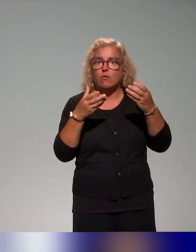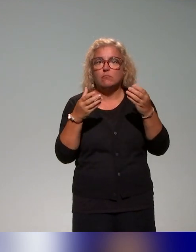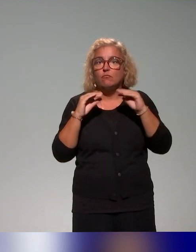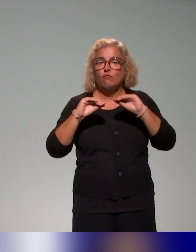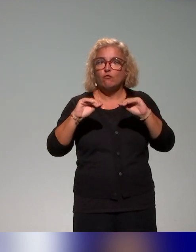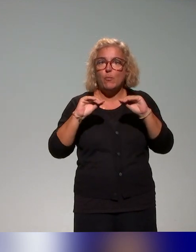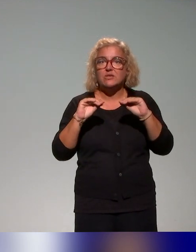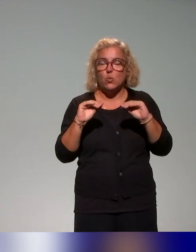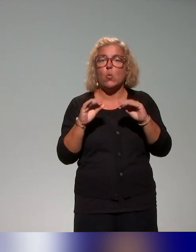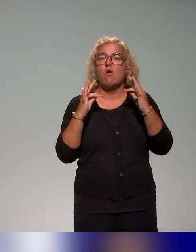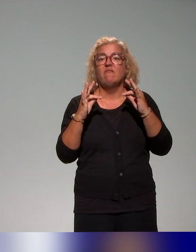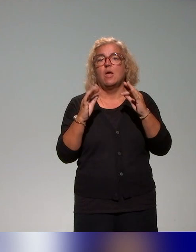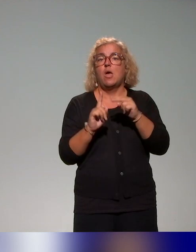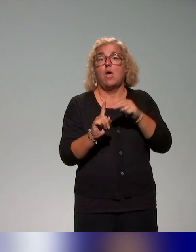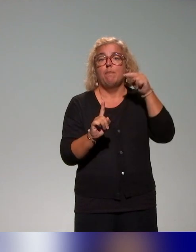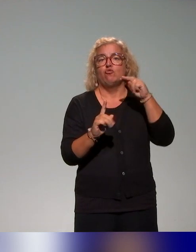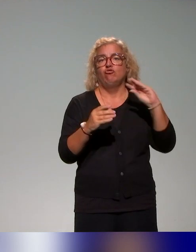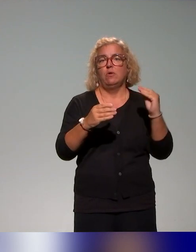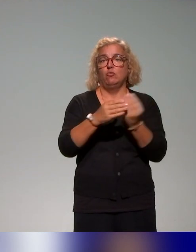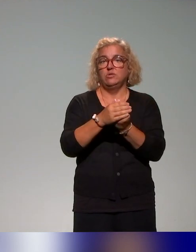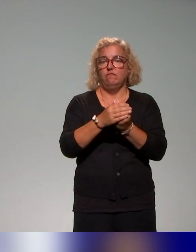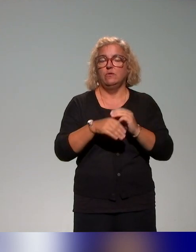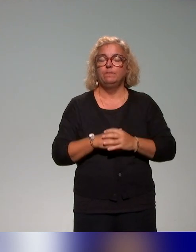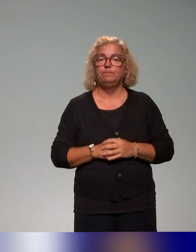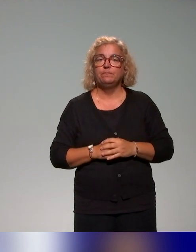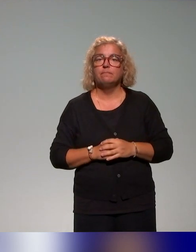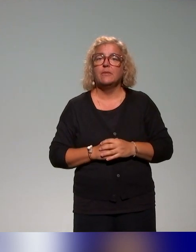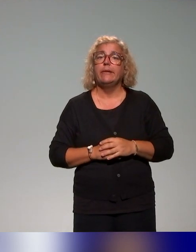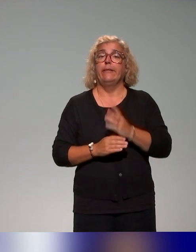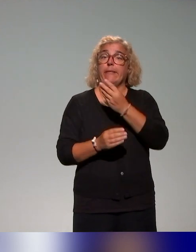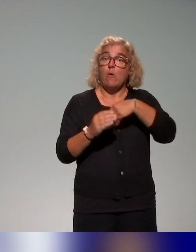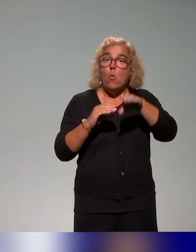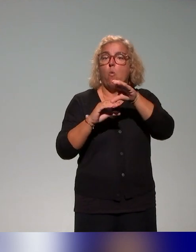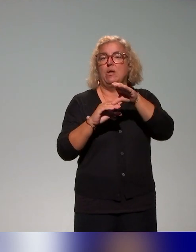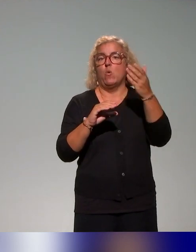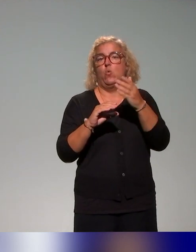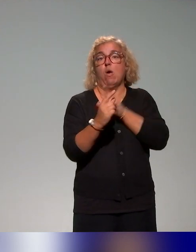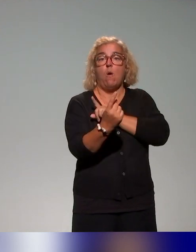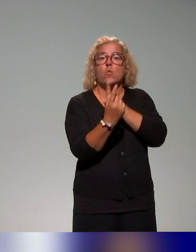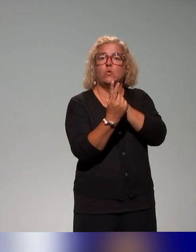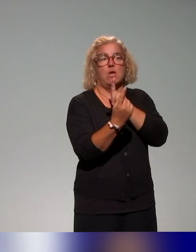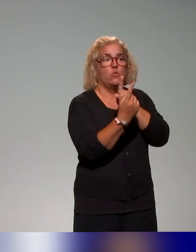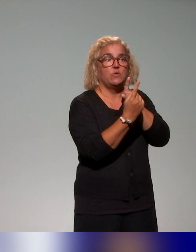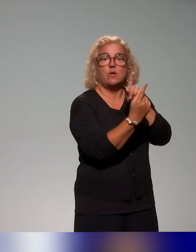les approches inclusives, avec des entretiens, des acteurs de formation, des conseillers pédagogiques et